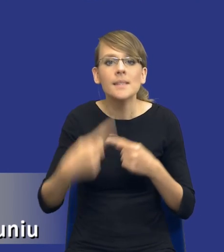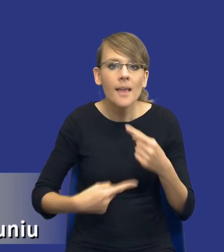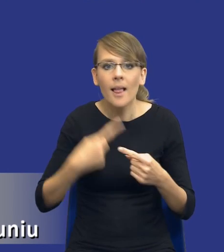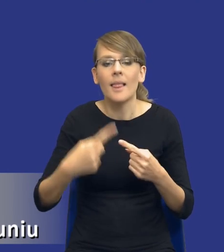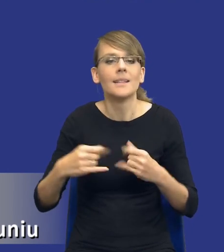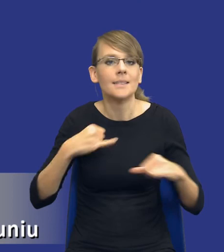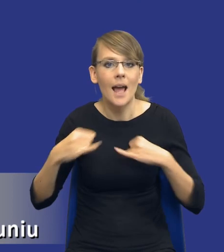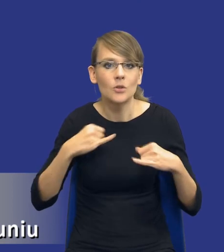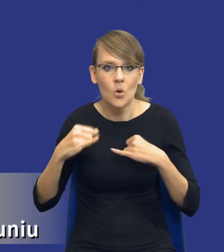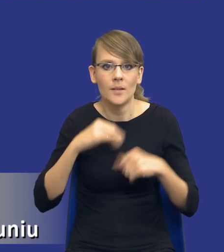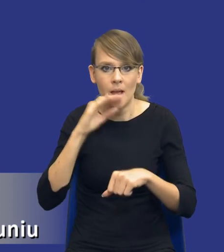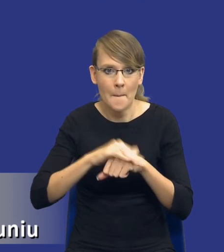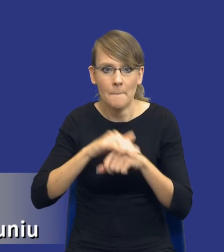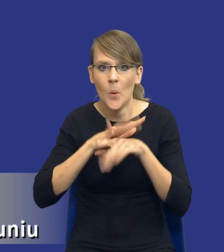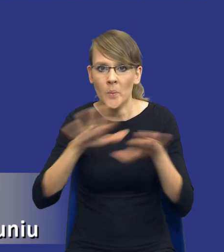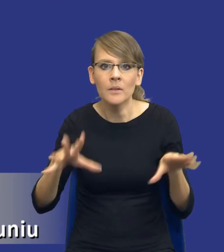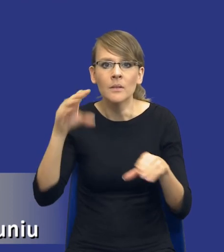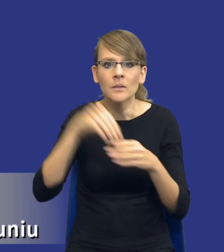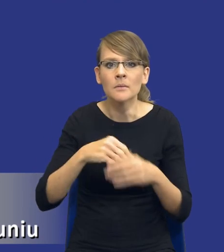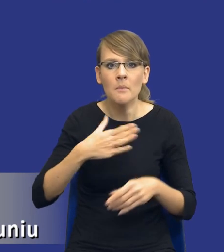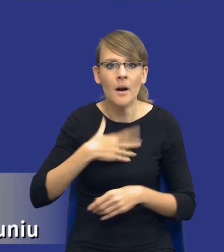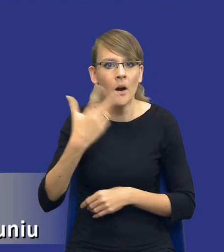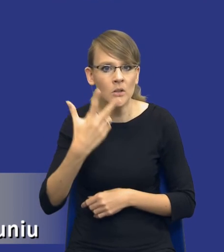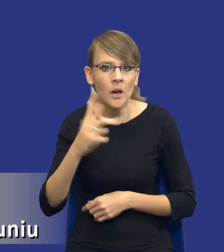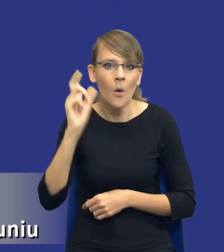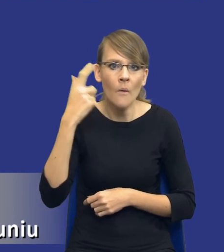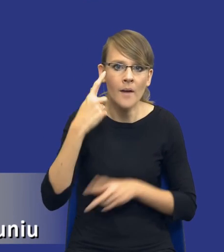publicznymi mamy trzy główne etapy - mamy etap planowania,